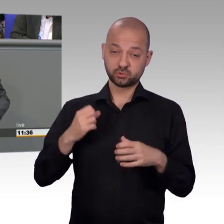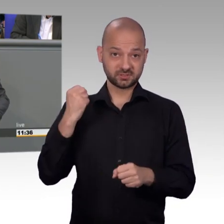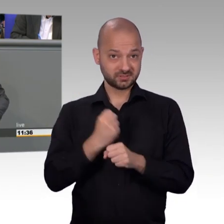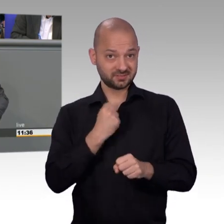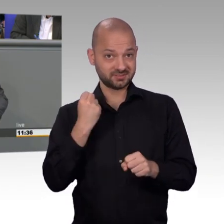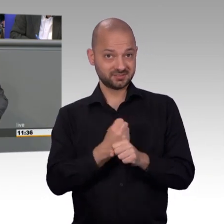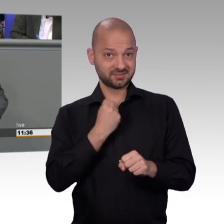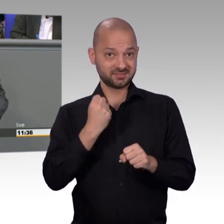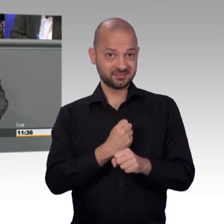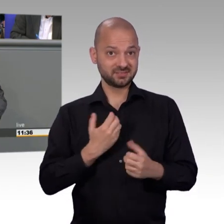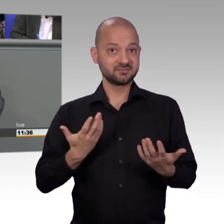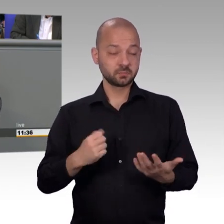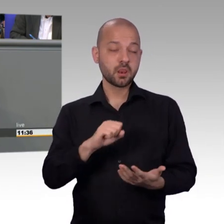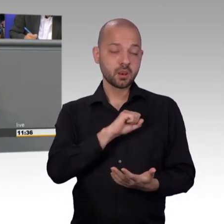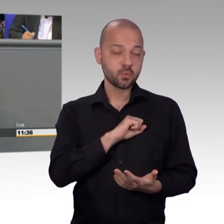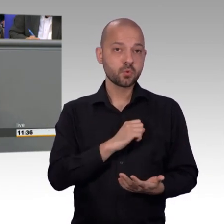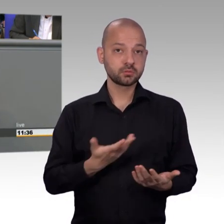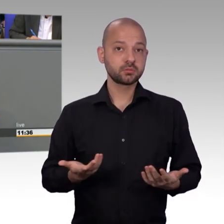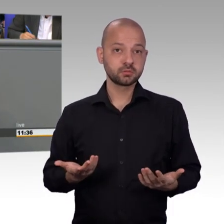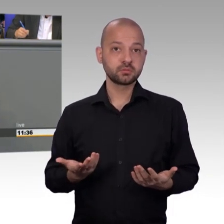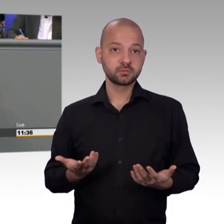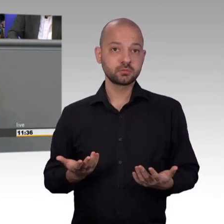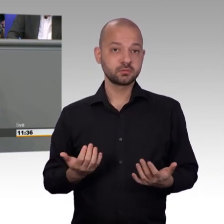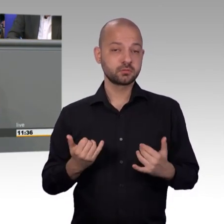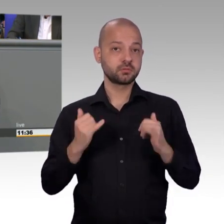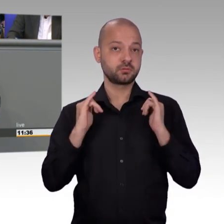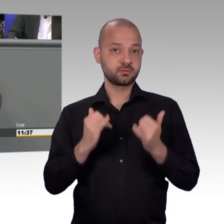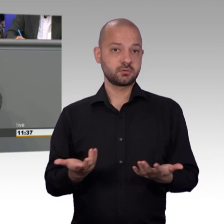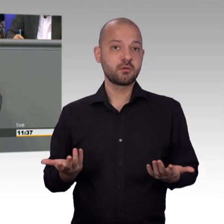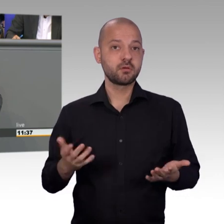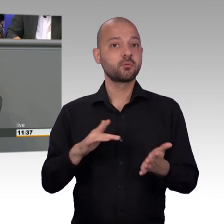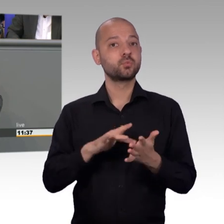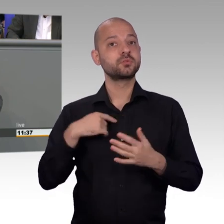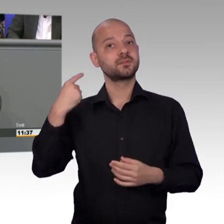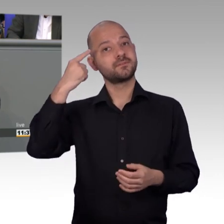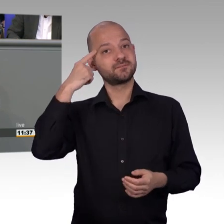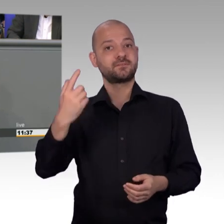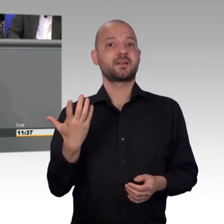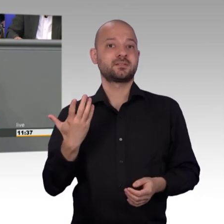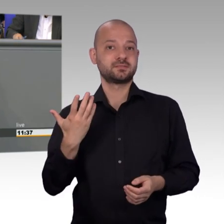Sie suggerieren hier, Sie vertreten die Menschen in unserem Land, Sie seien das Sprachrohr hier,